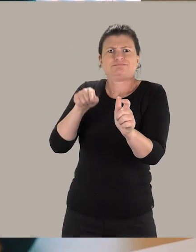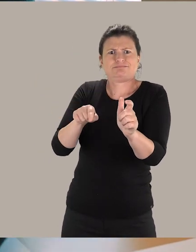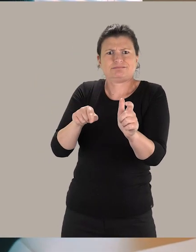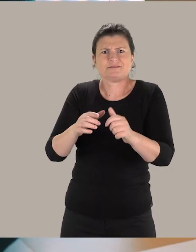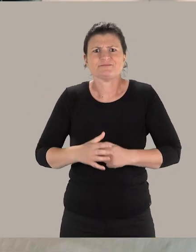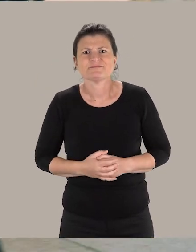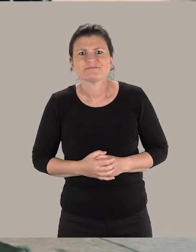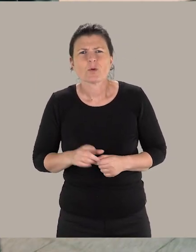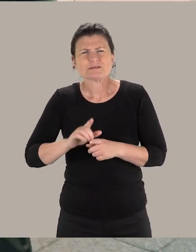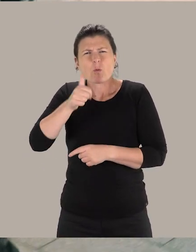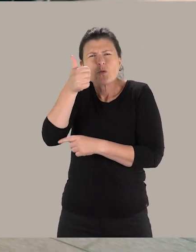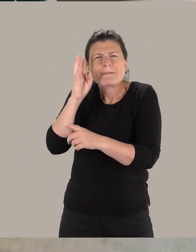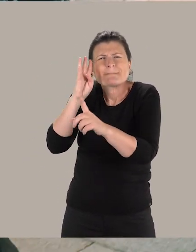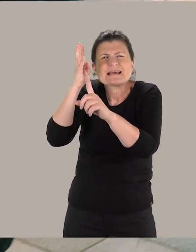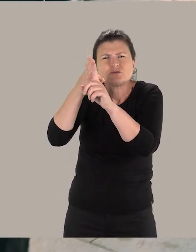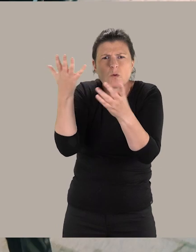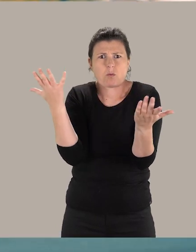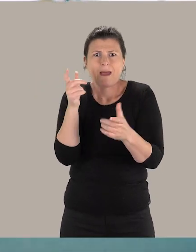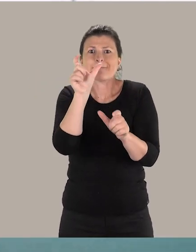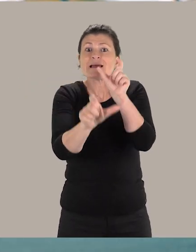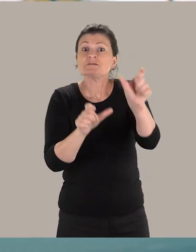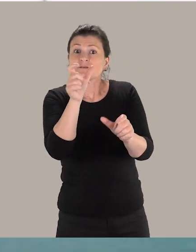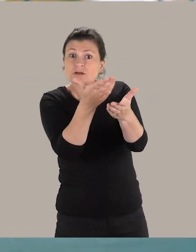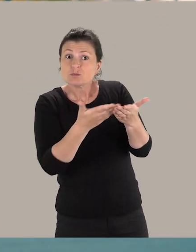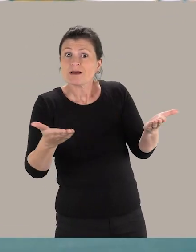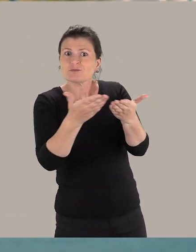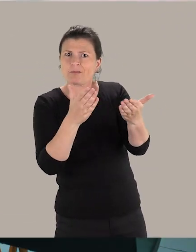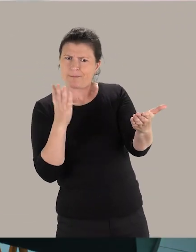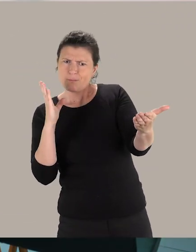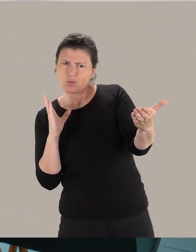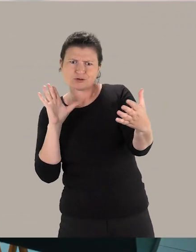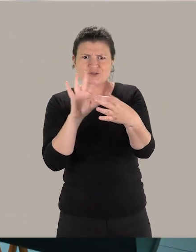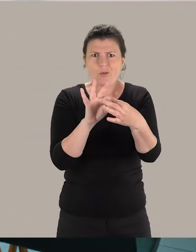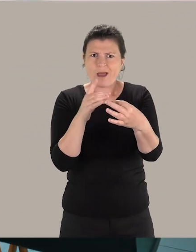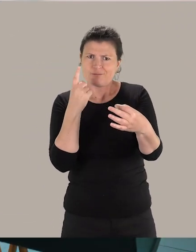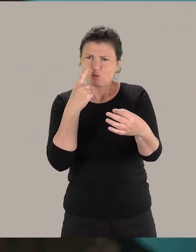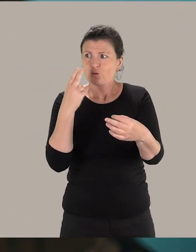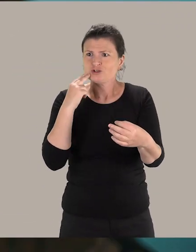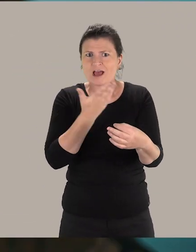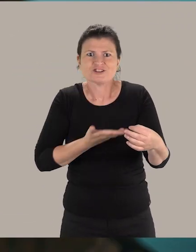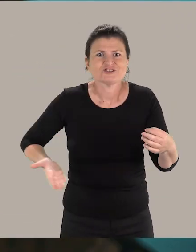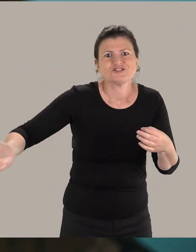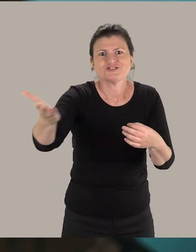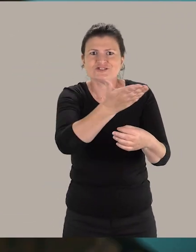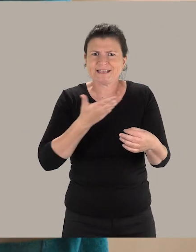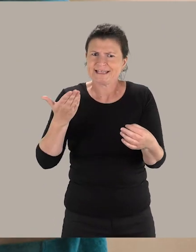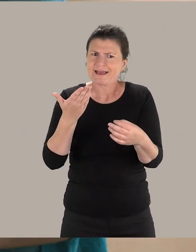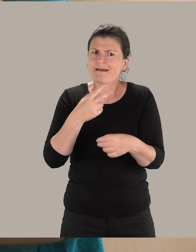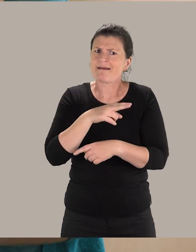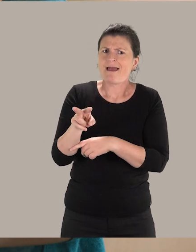Une autre de mes missions, c'est de sensibiliser mes collègues aux besoins des personnes en situation de handicap pour pouvoir garantir à tous les usagers